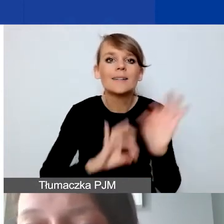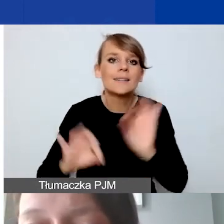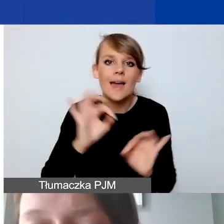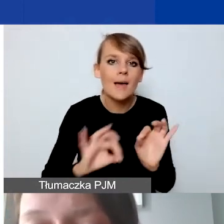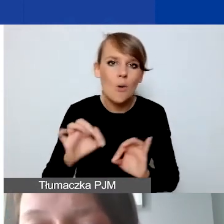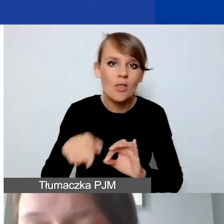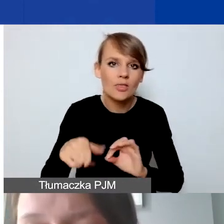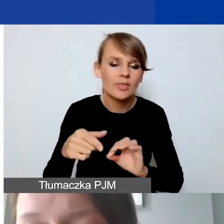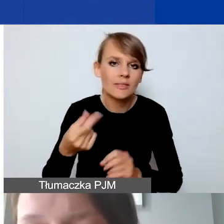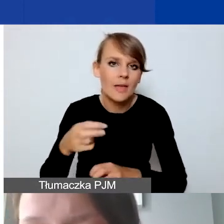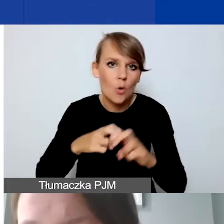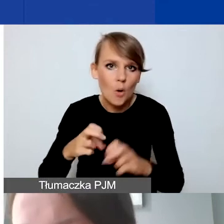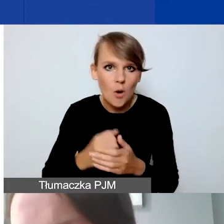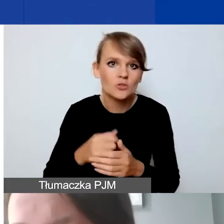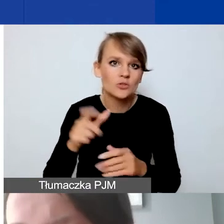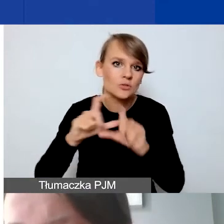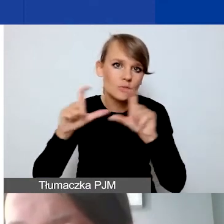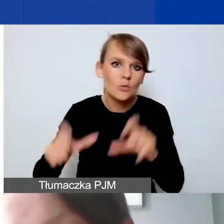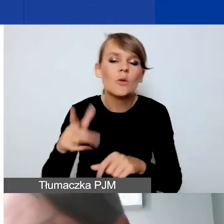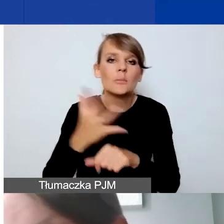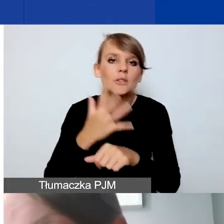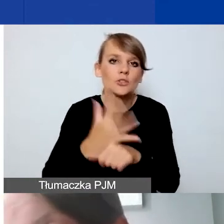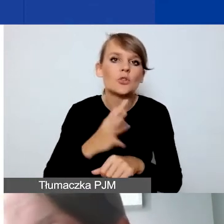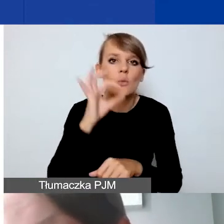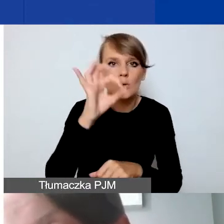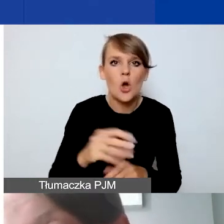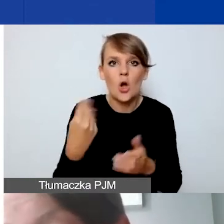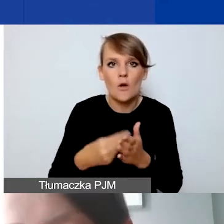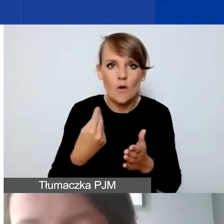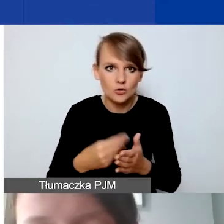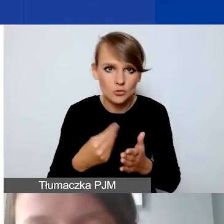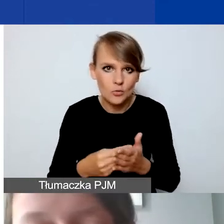gdzie mamy 50% kosztów kwalifikowanych. Co wydaje się też dość dużym limitem.